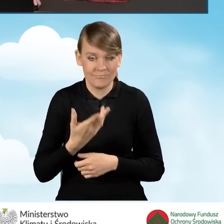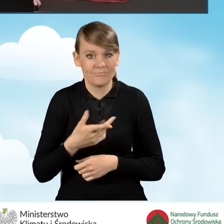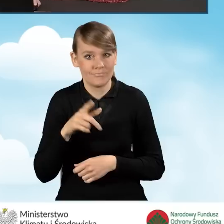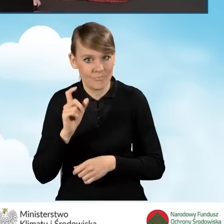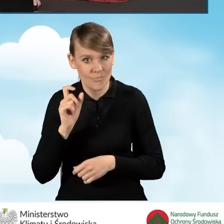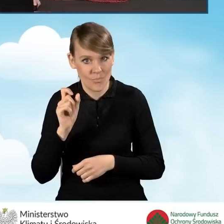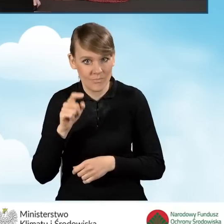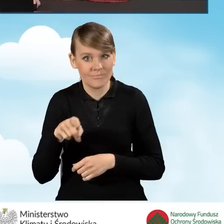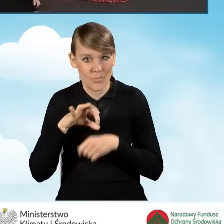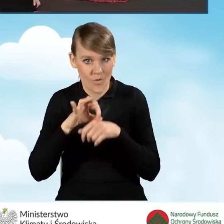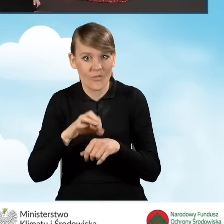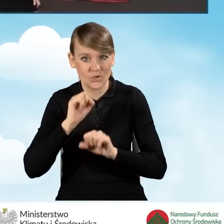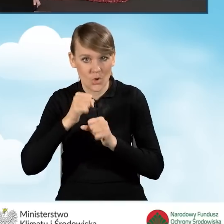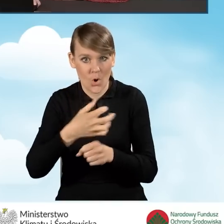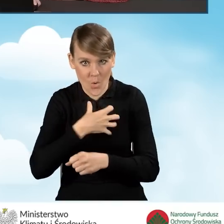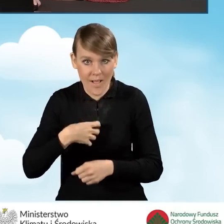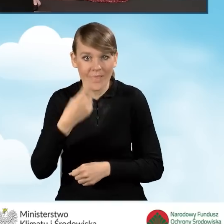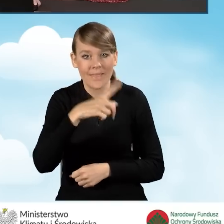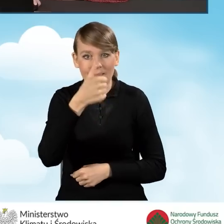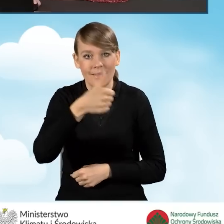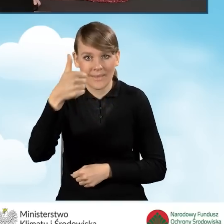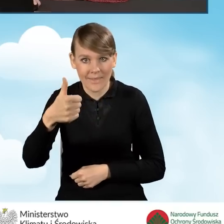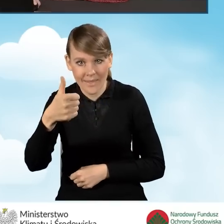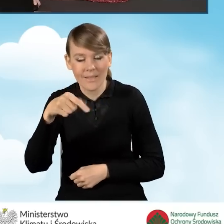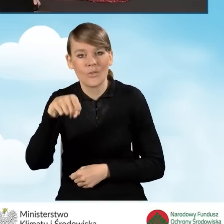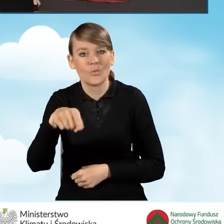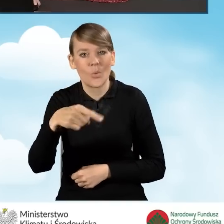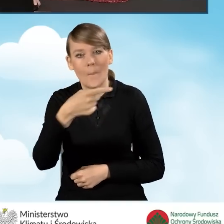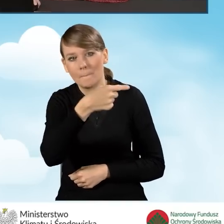ta nasza kwota z pola D 1.1 jest pomniejszona automatycznie